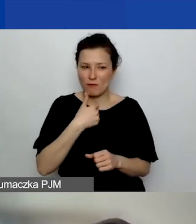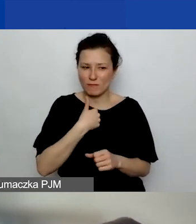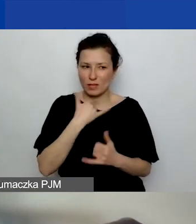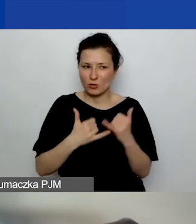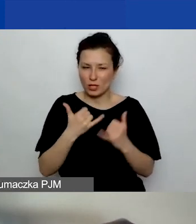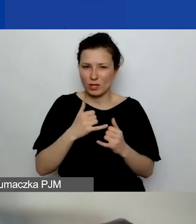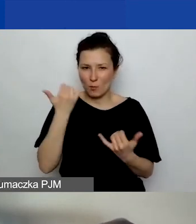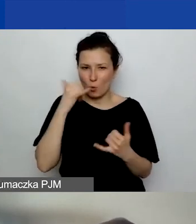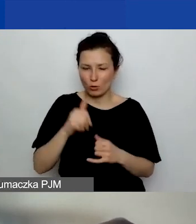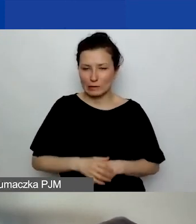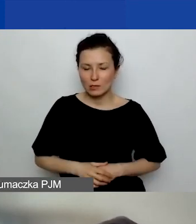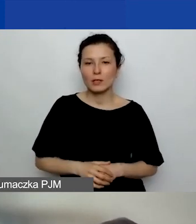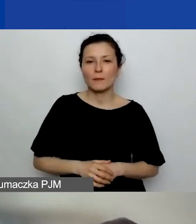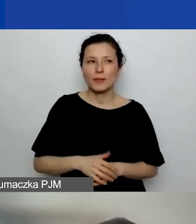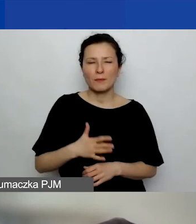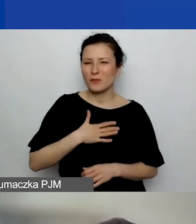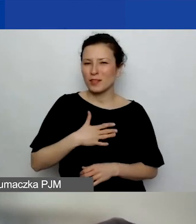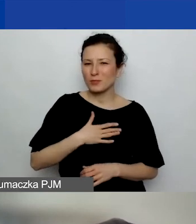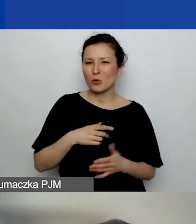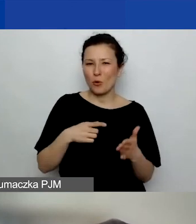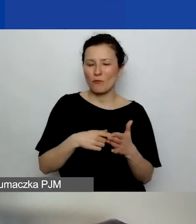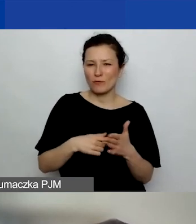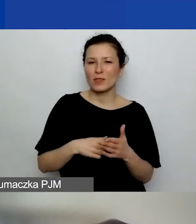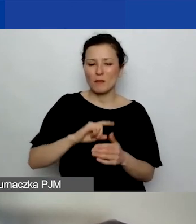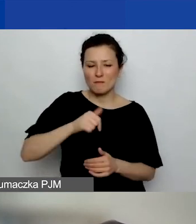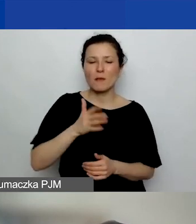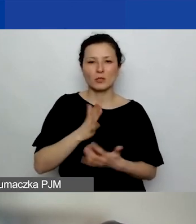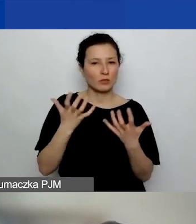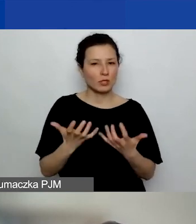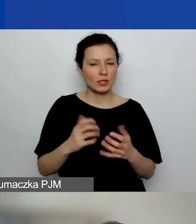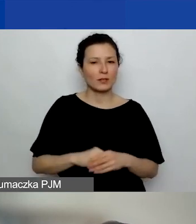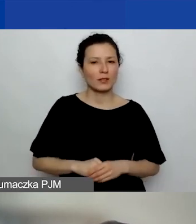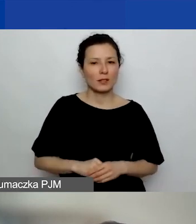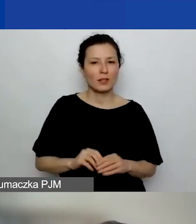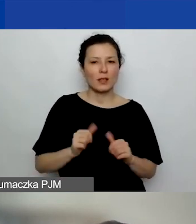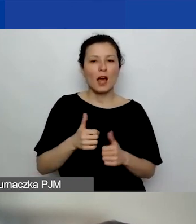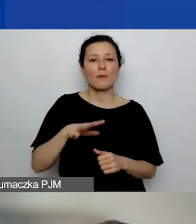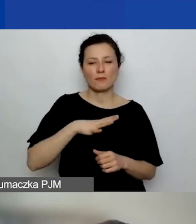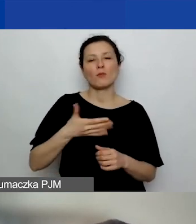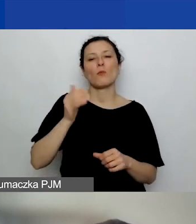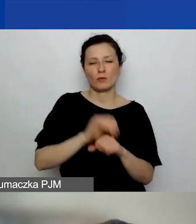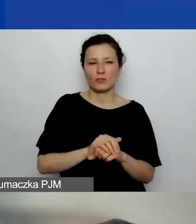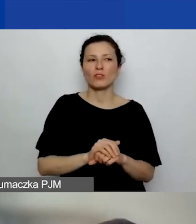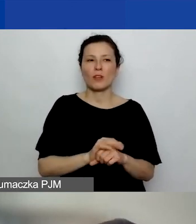Ale wydaje mi się, że wtedy będziemy chcieli, żeby było potwierdzone, że ten projekt jest rozliczony